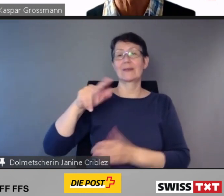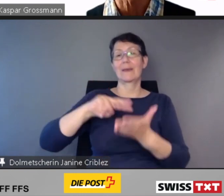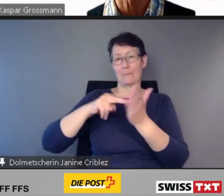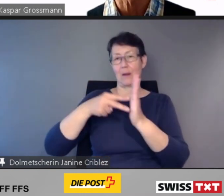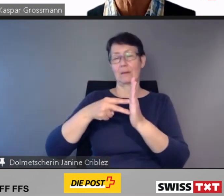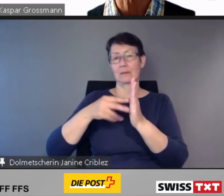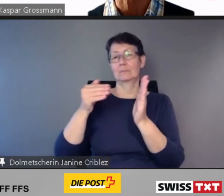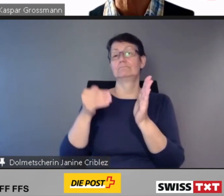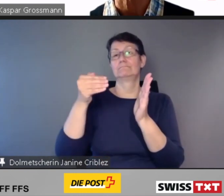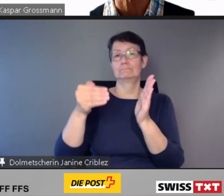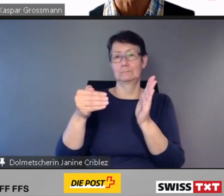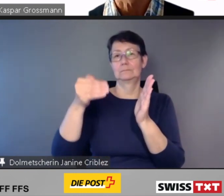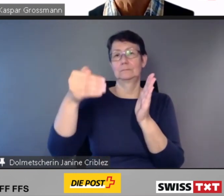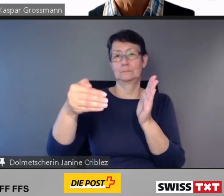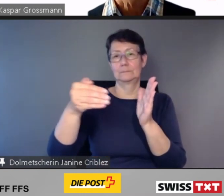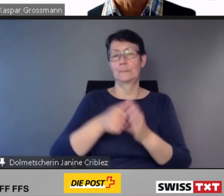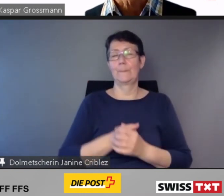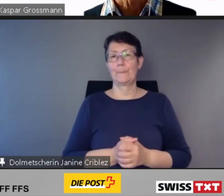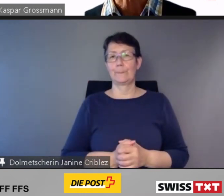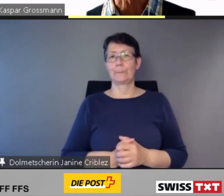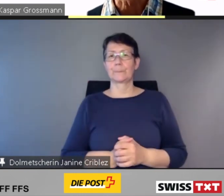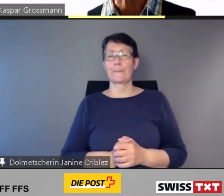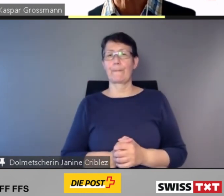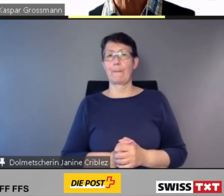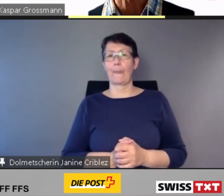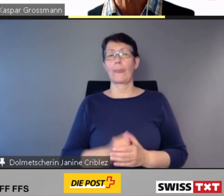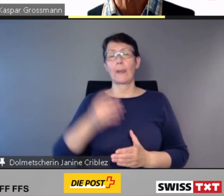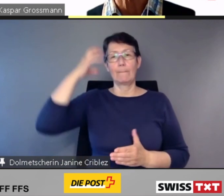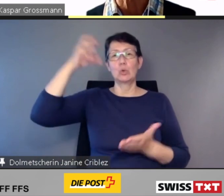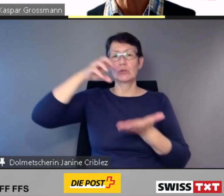Das Bundesamt für Verkehr hat für alle verspäteten Anpassungsprojekte,